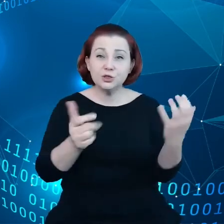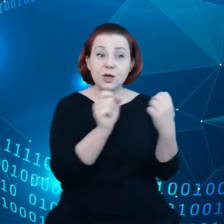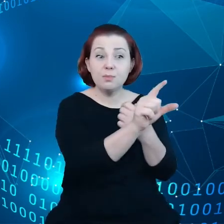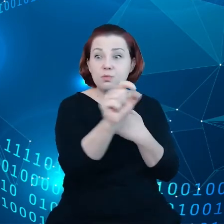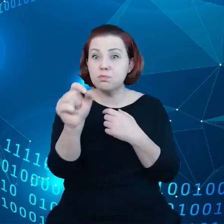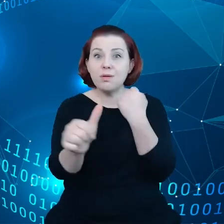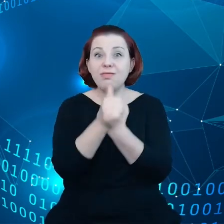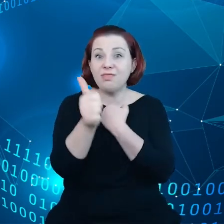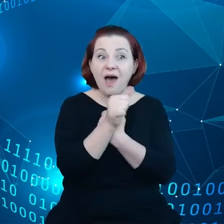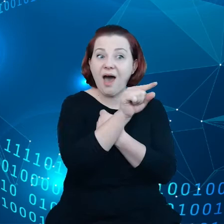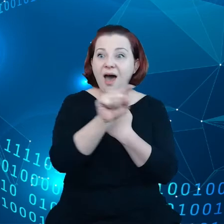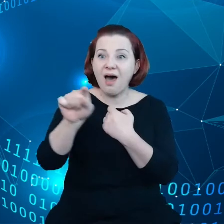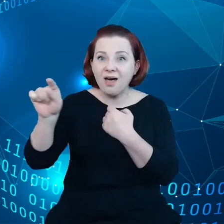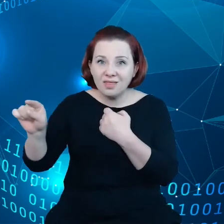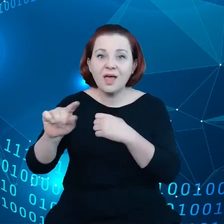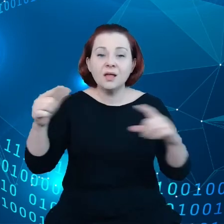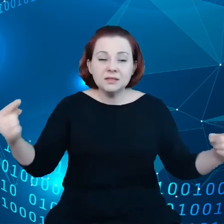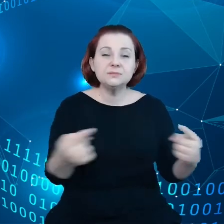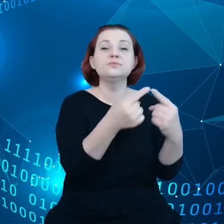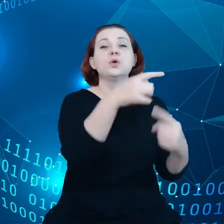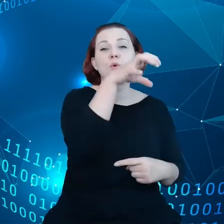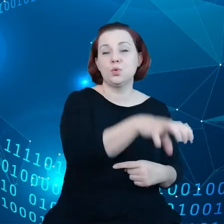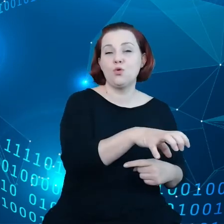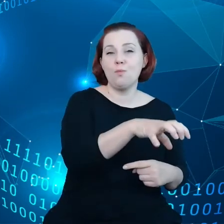które odpowiadają mniej więcej sektorom gospodarki Unijnej, są